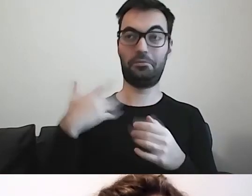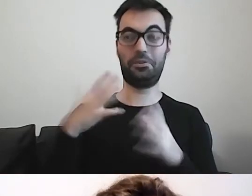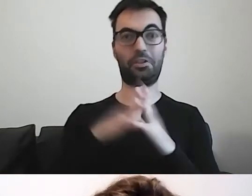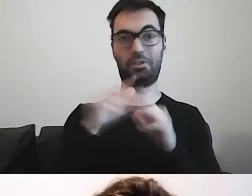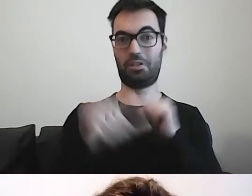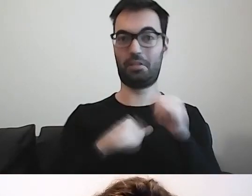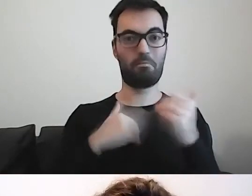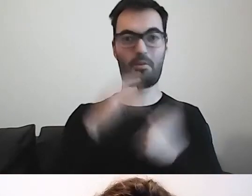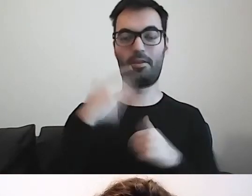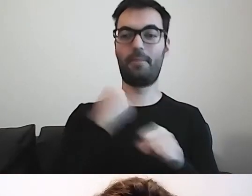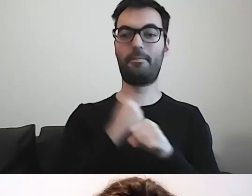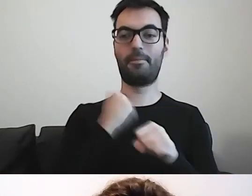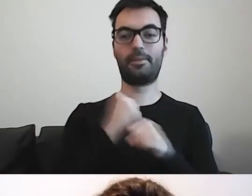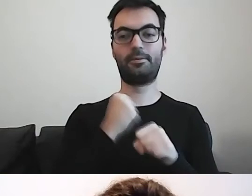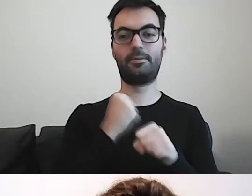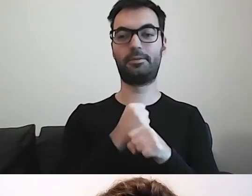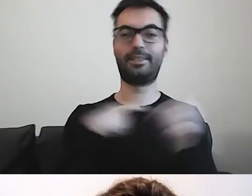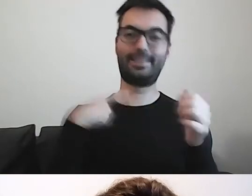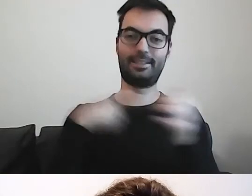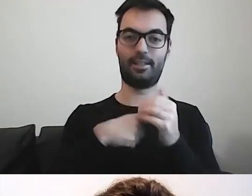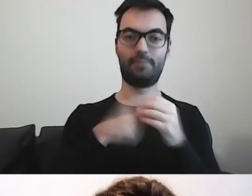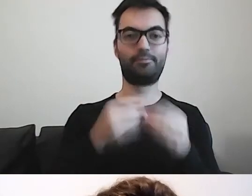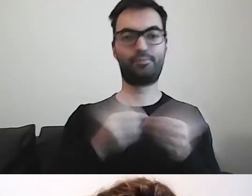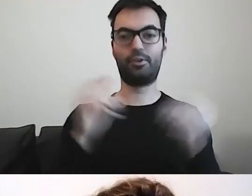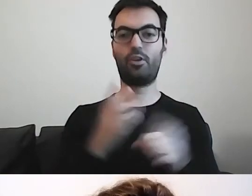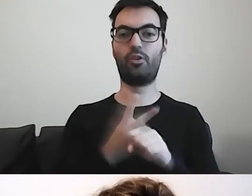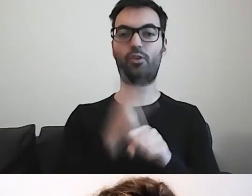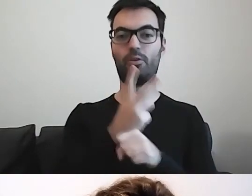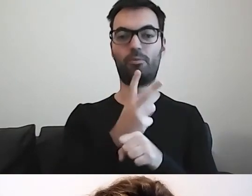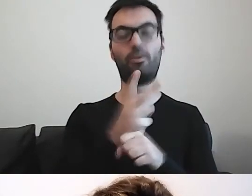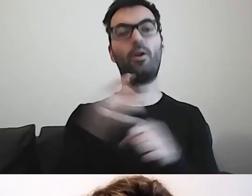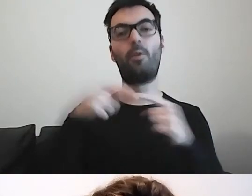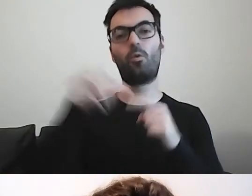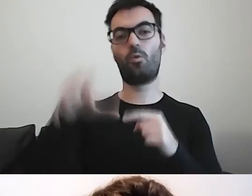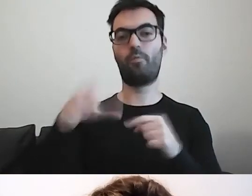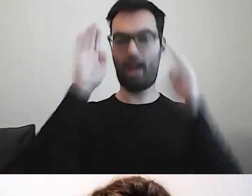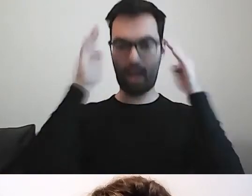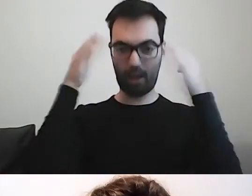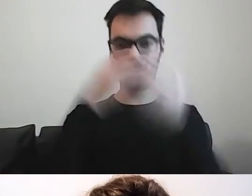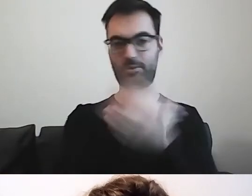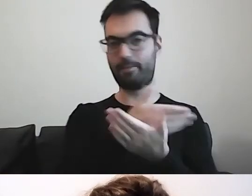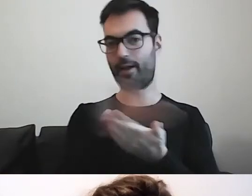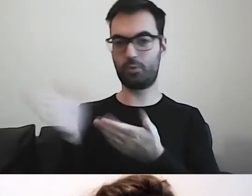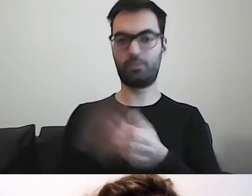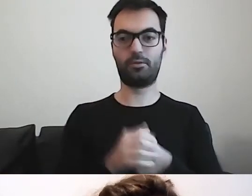pracuję na rzecz dostępności dla osób w spektrum autyzmu. Moim obszarem jest kultura.